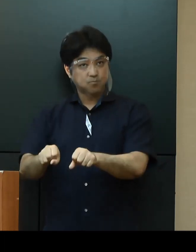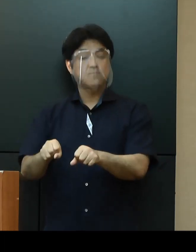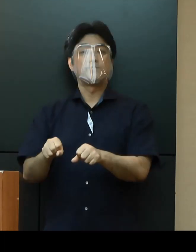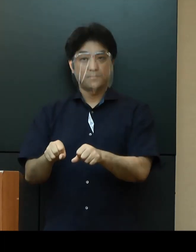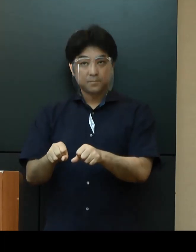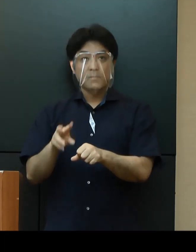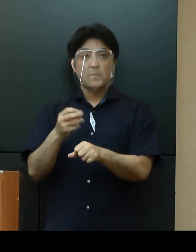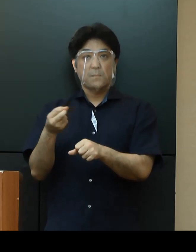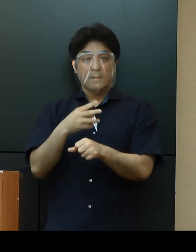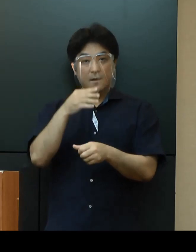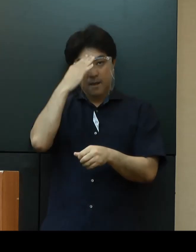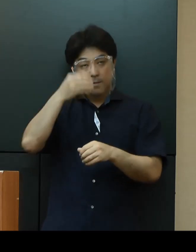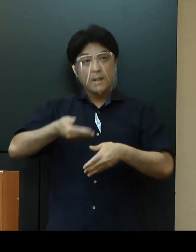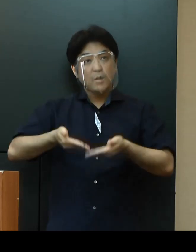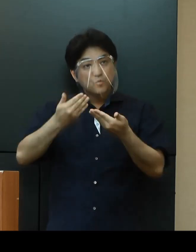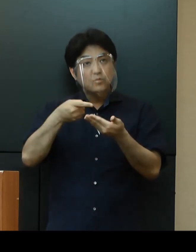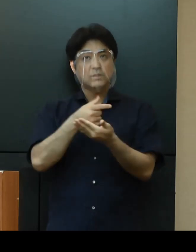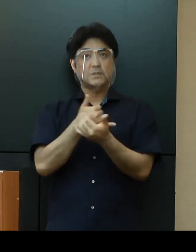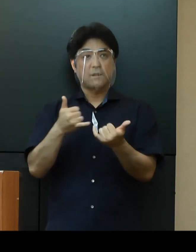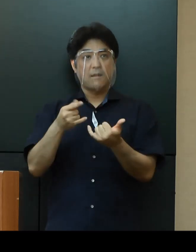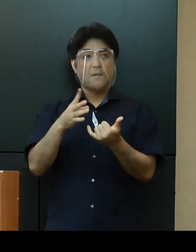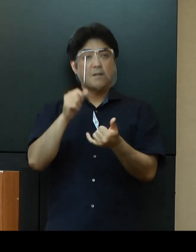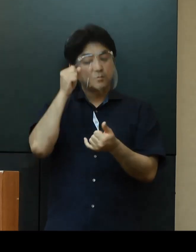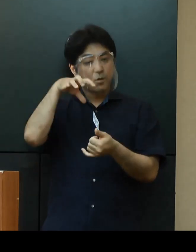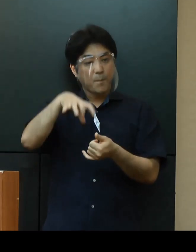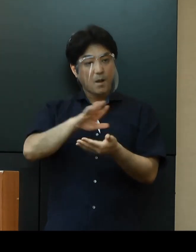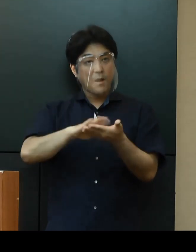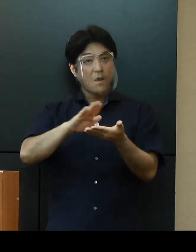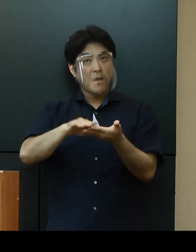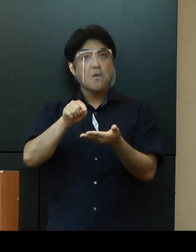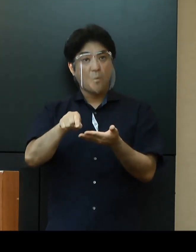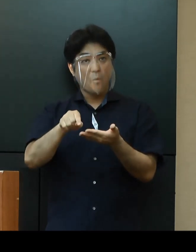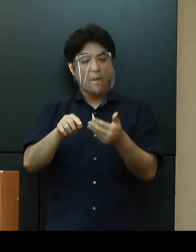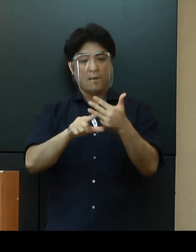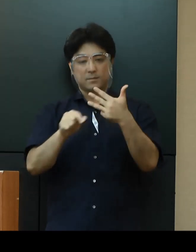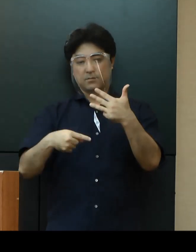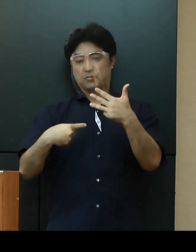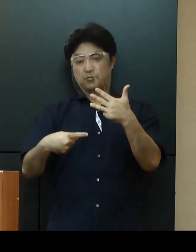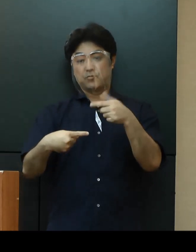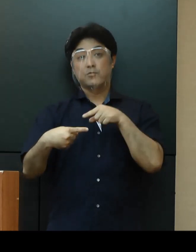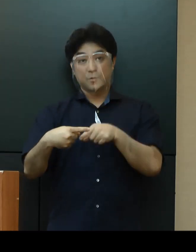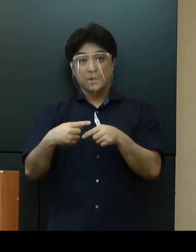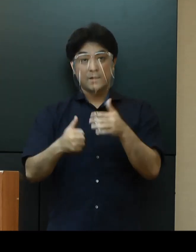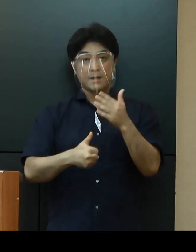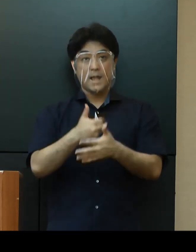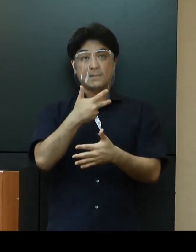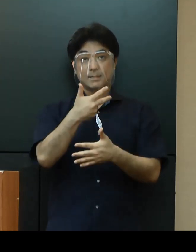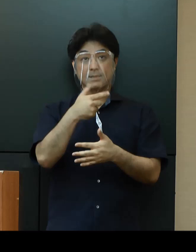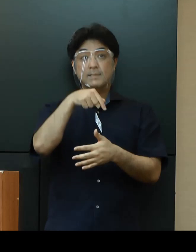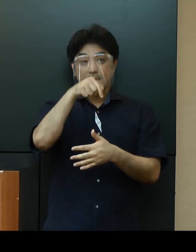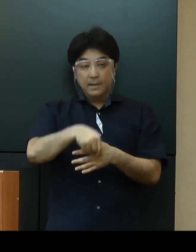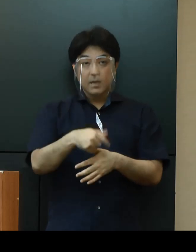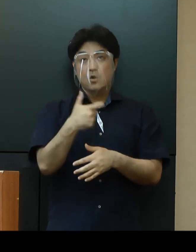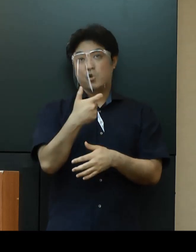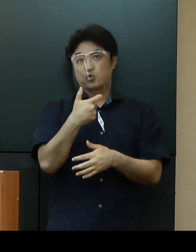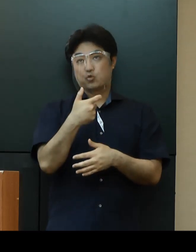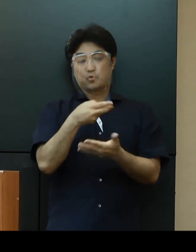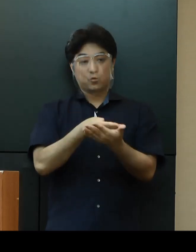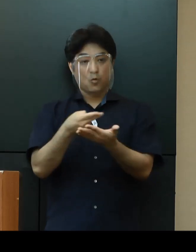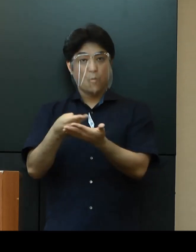軽症者用の宿泊療養施設については、８月１日に那覇市内に60床の運用開始を予定しています